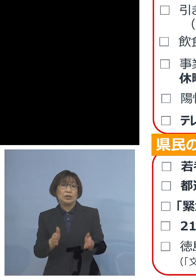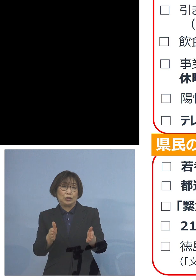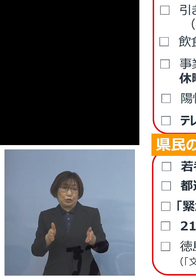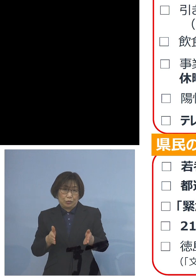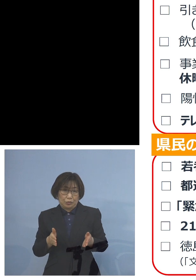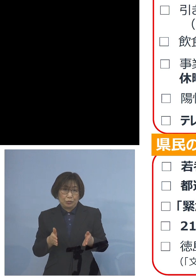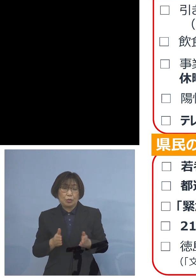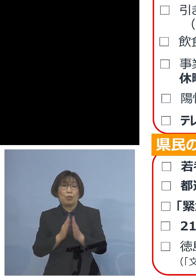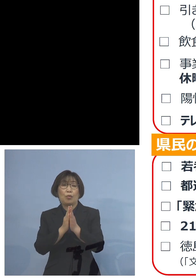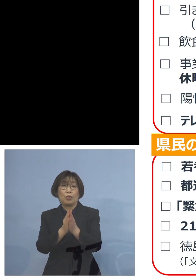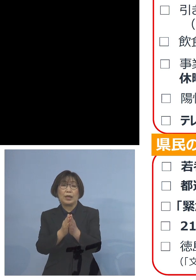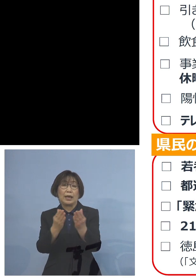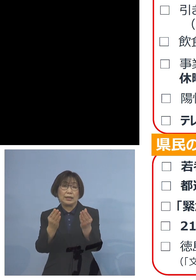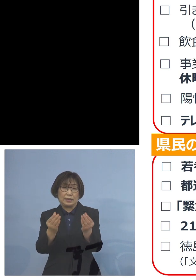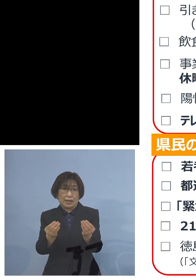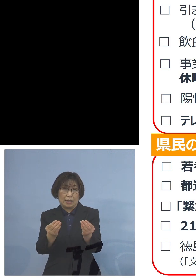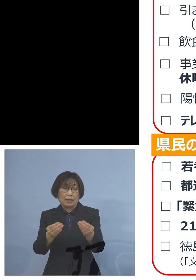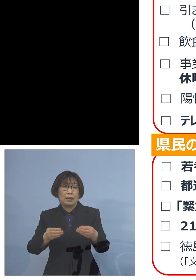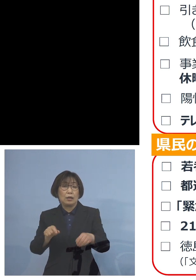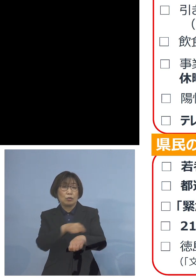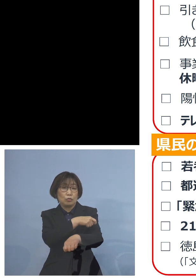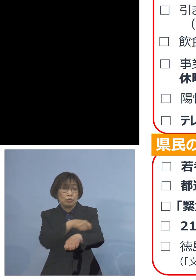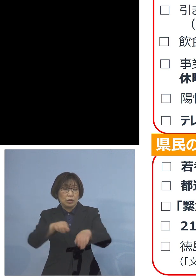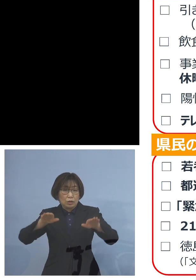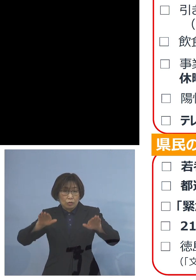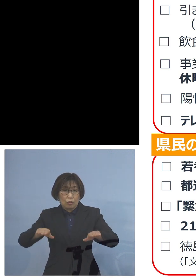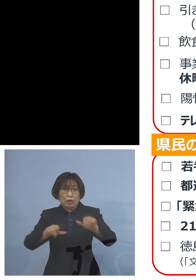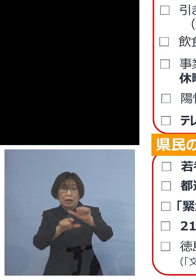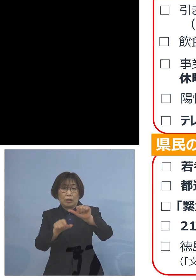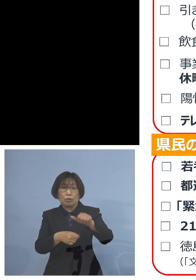特に今回、この ゴールデンウィーク期間中に